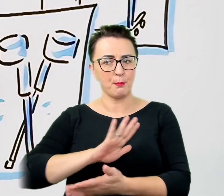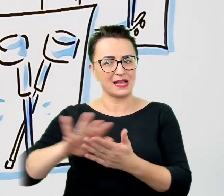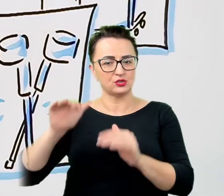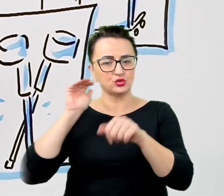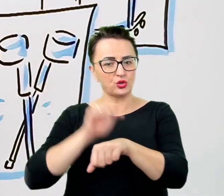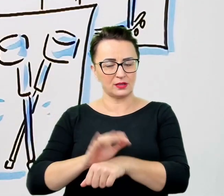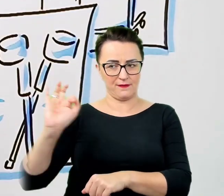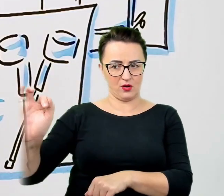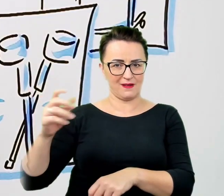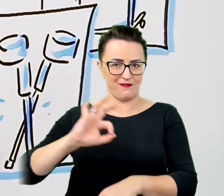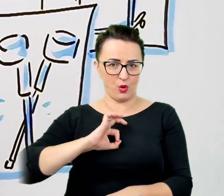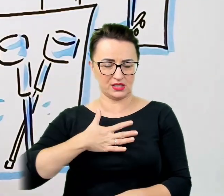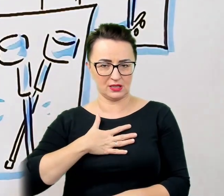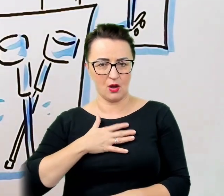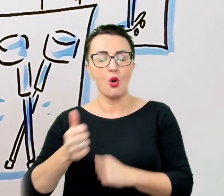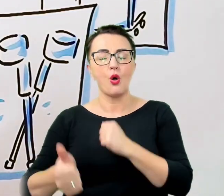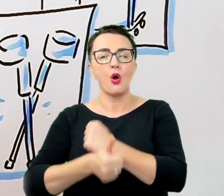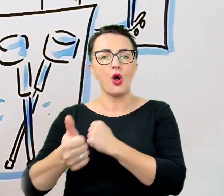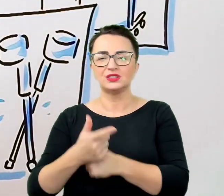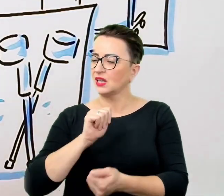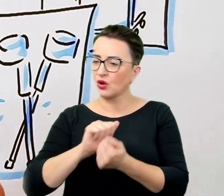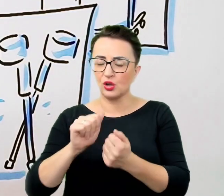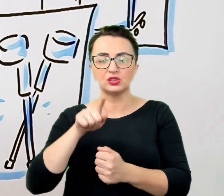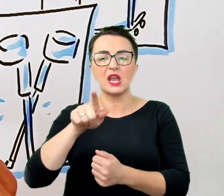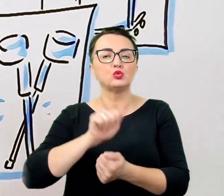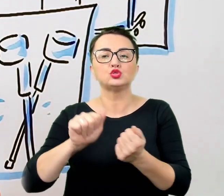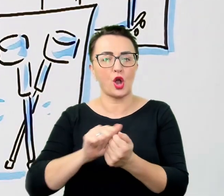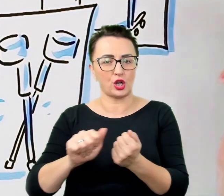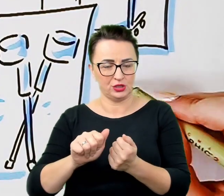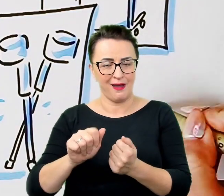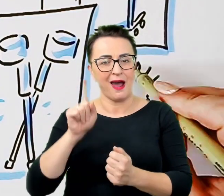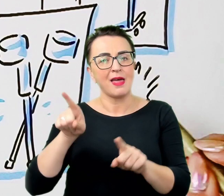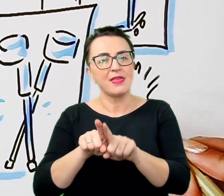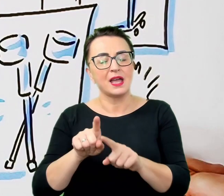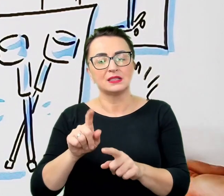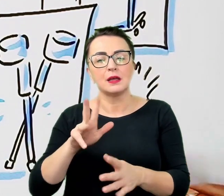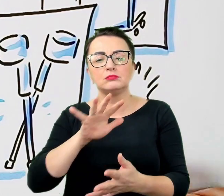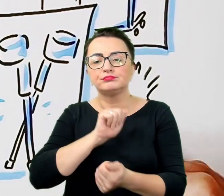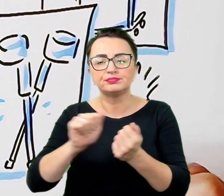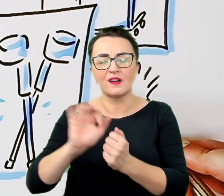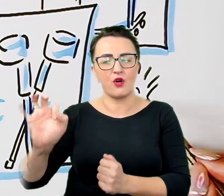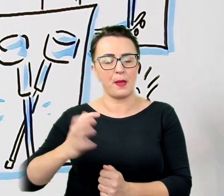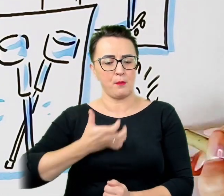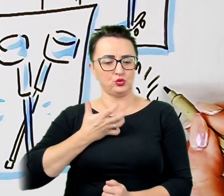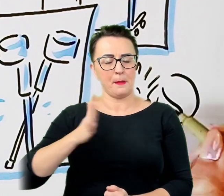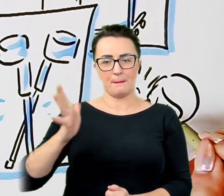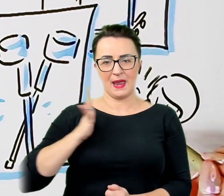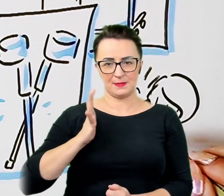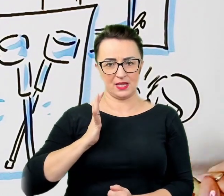ale także o to, by niechcący nie zaburzyć poczucia bezpieczeństwa osoby z niepełnosprawnością, uszanować jej autonomię i potrzeby.